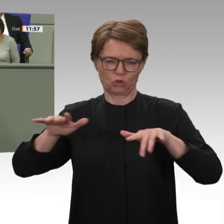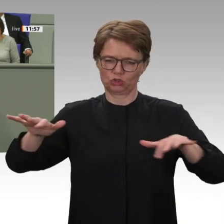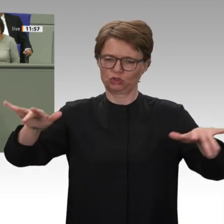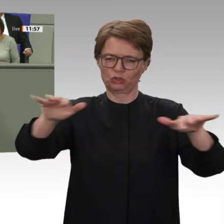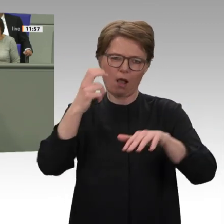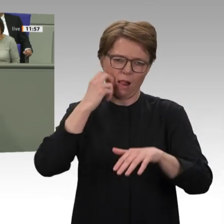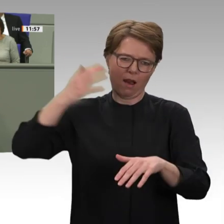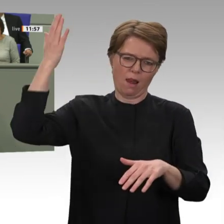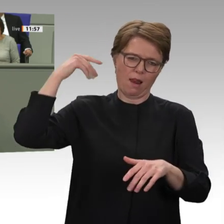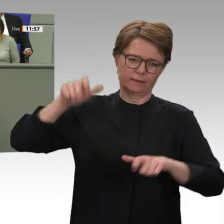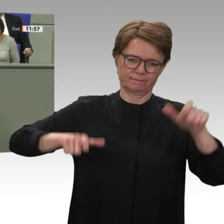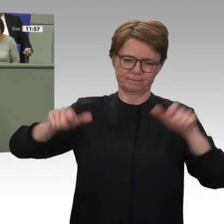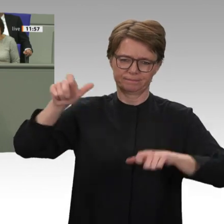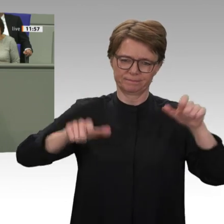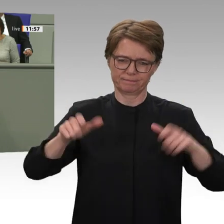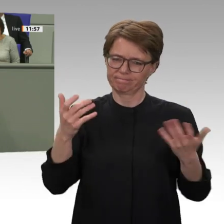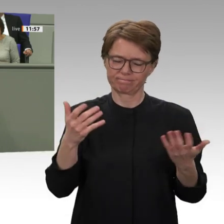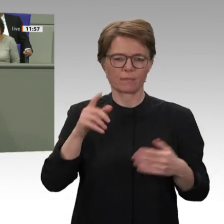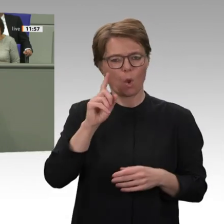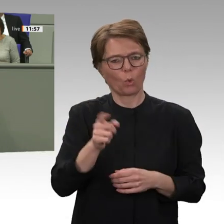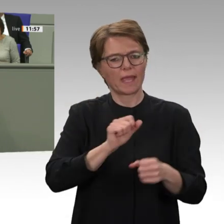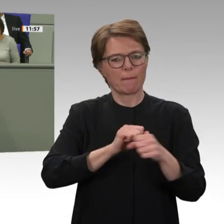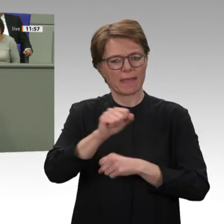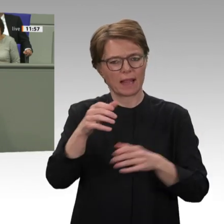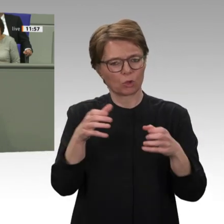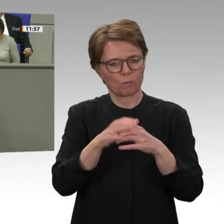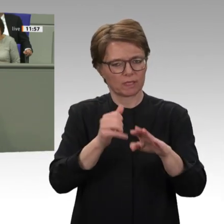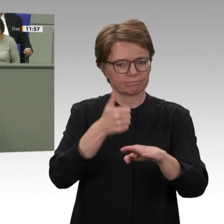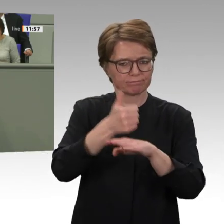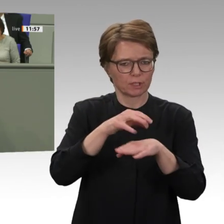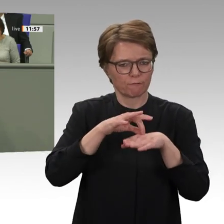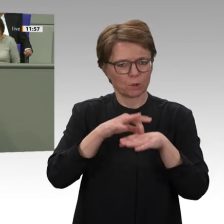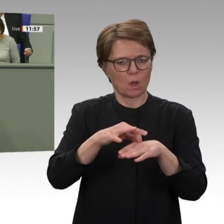in der Tat eine extreme Bedrohung für die Durchsetzung einer vollständigen Demokratisierung